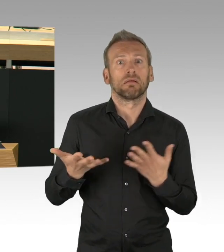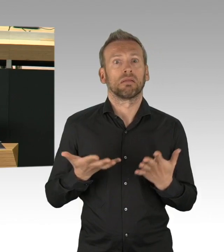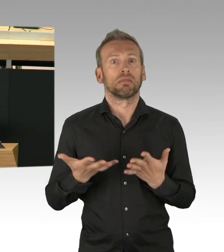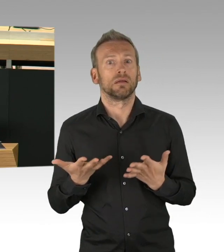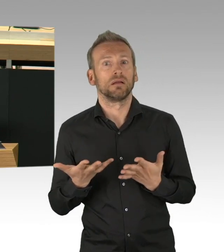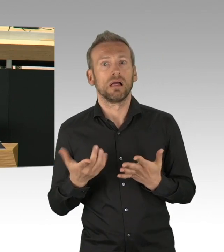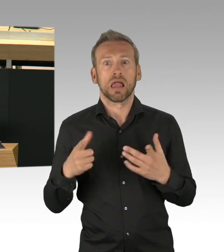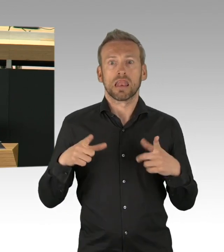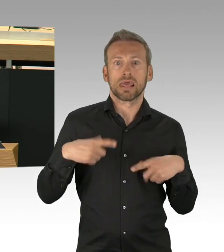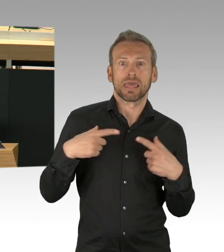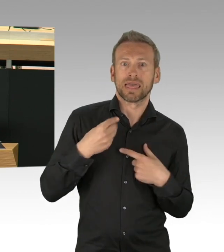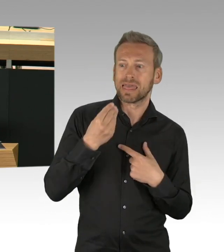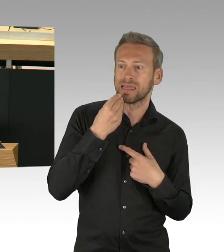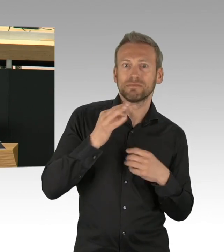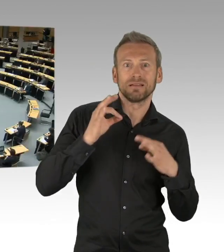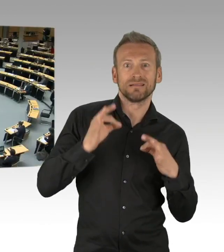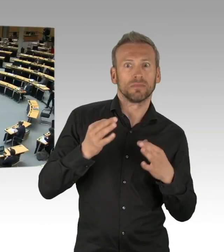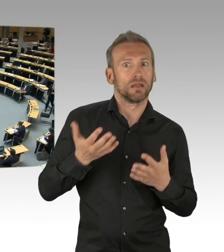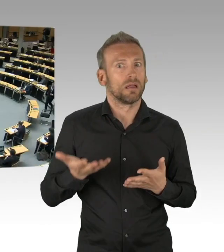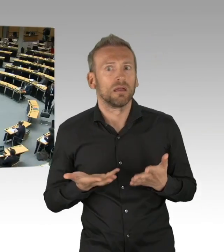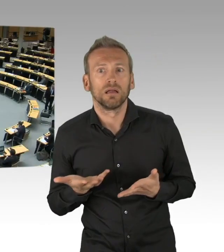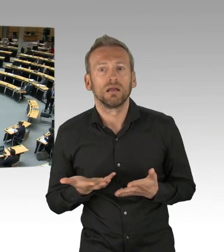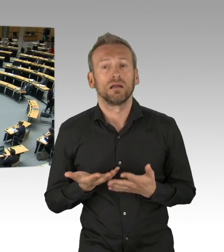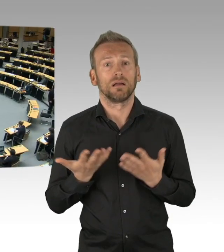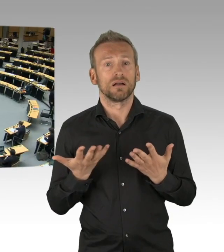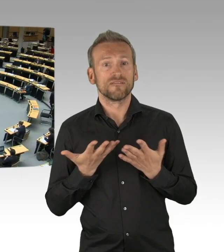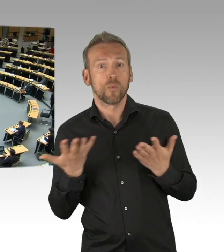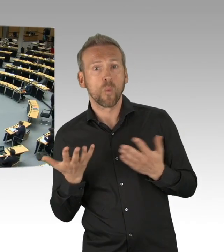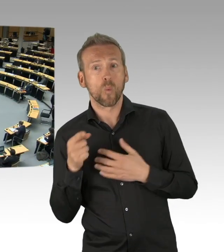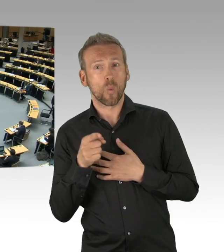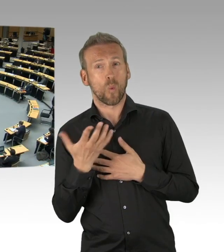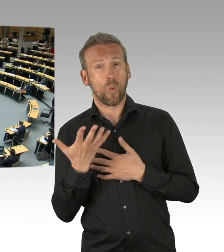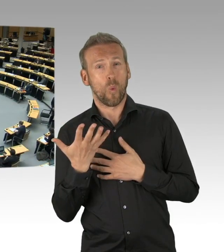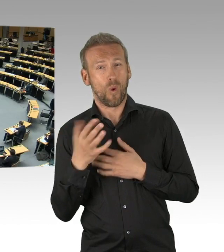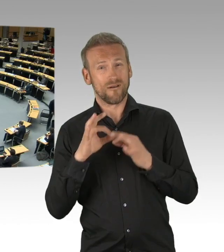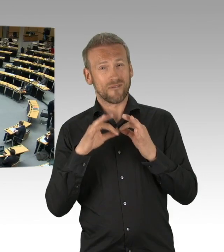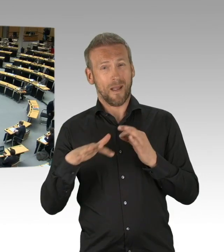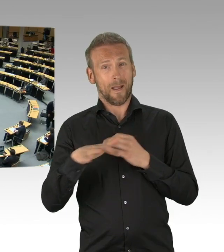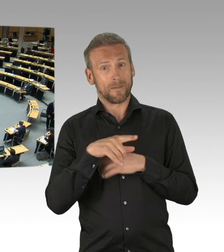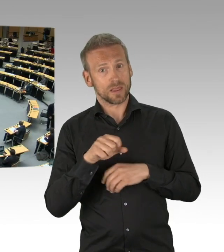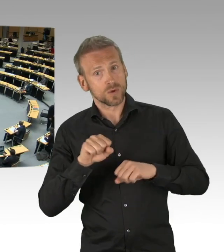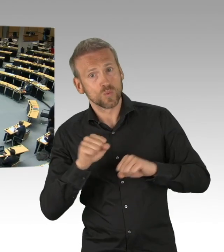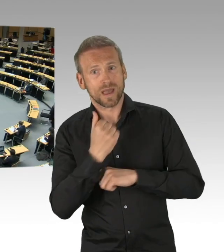(Beifall)